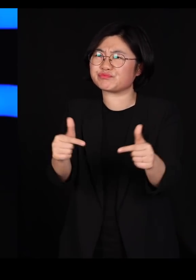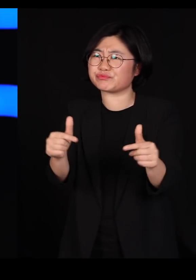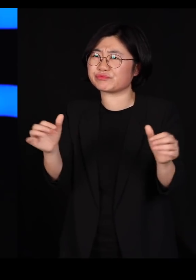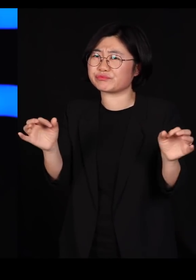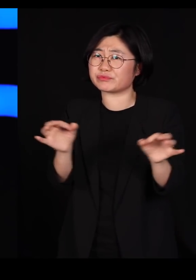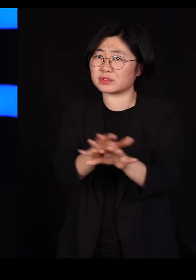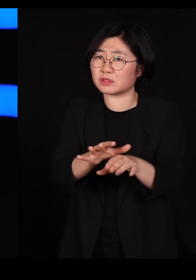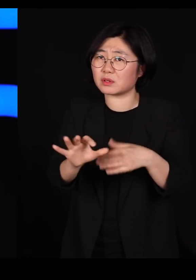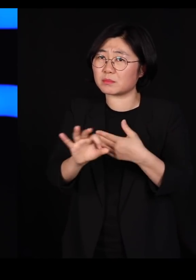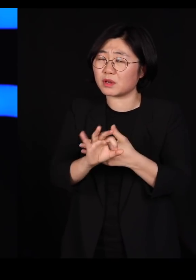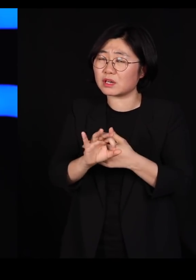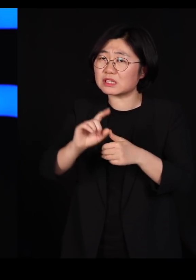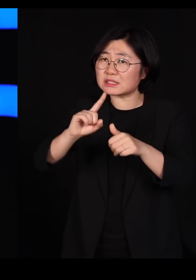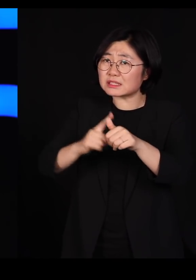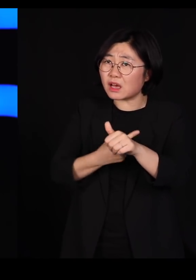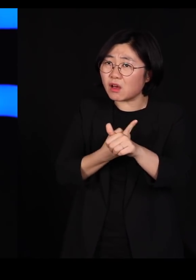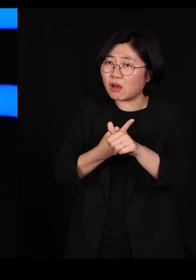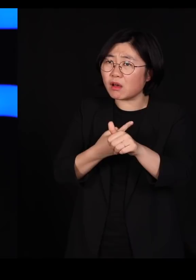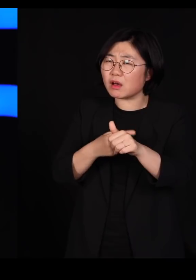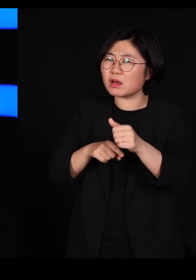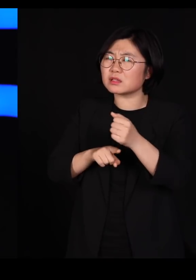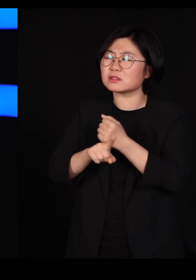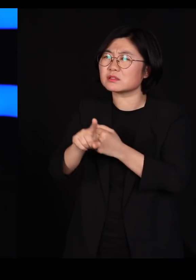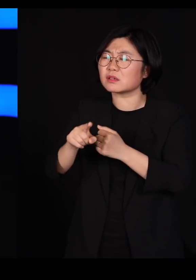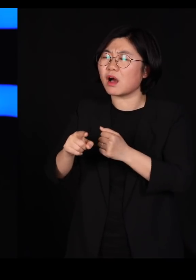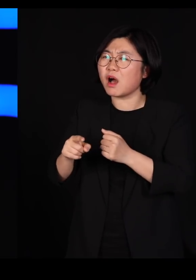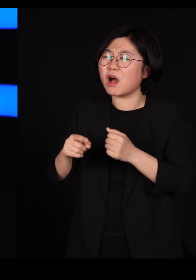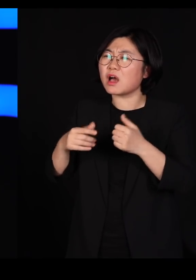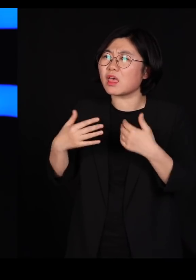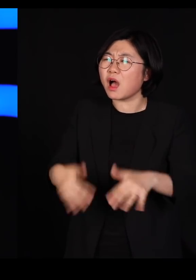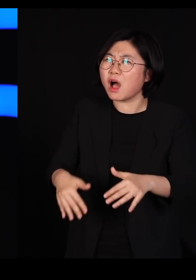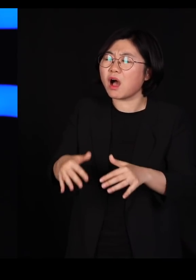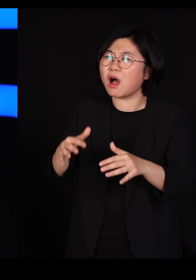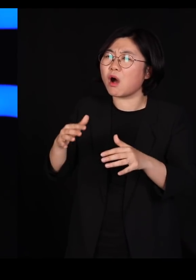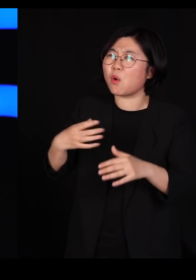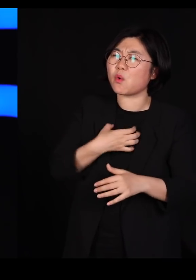자연은 그 약한 부분을 공격할 수 밖에 없다는 겁니다